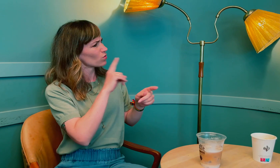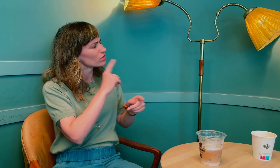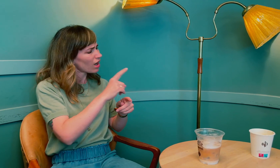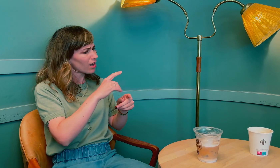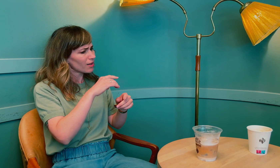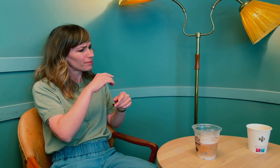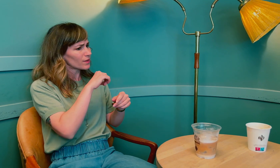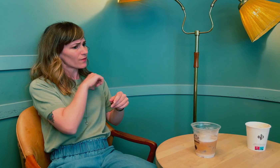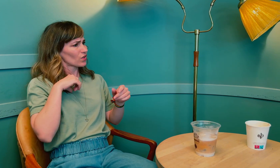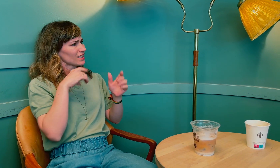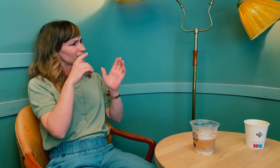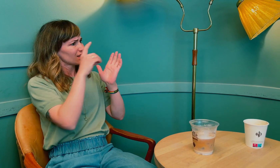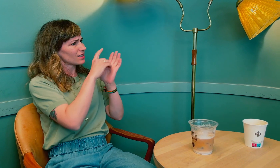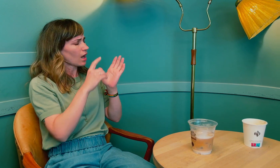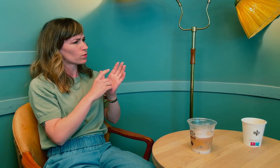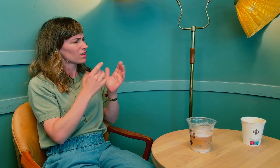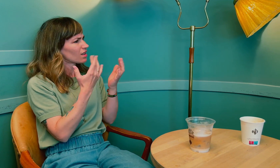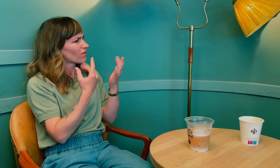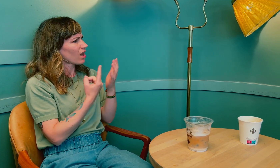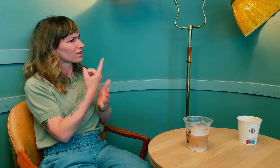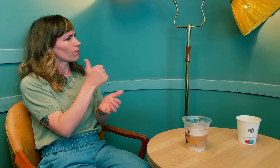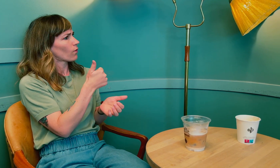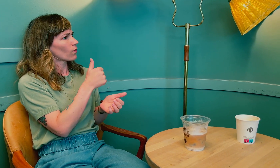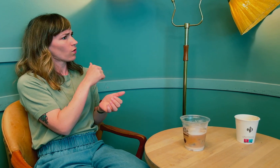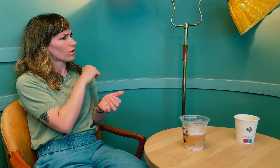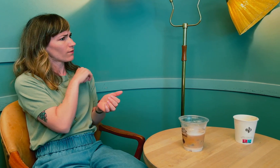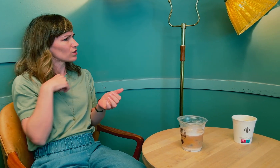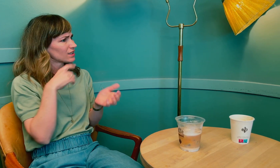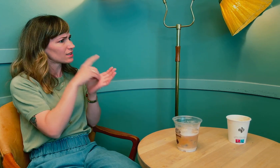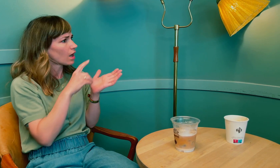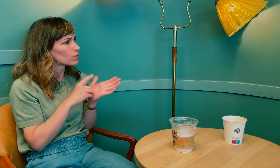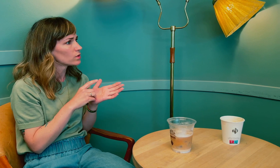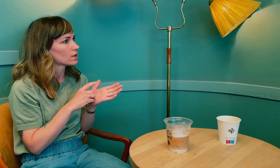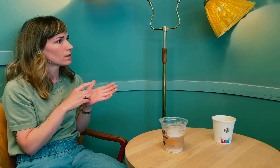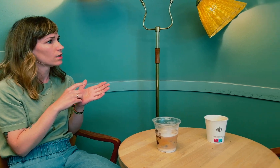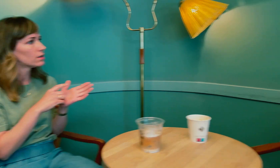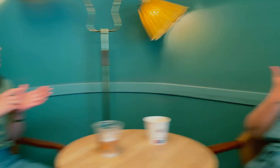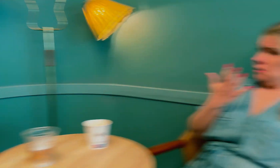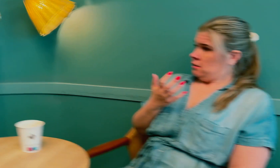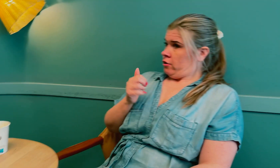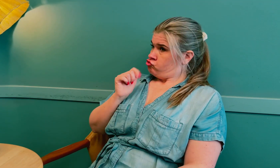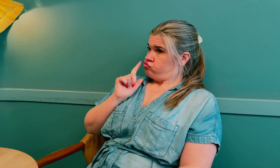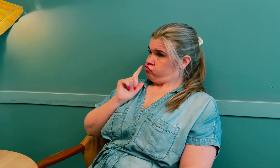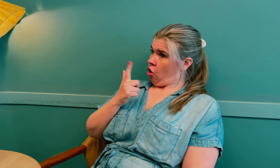Jeg er nysgjerrig, du nevnte at du fikk diagnose for sent. Hva var det som skjedde? Hvorfor fikk du forsinket diagnose?